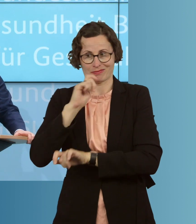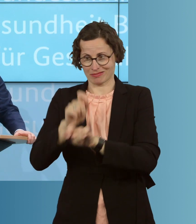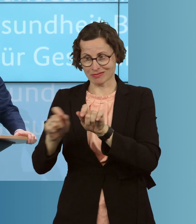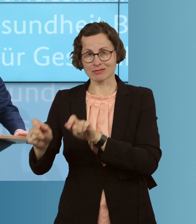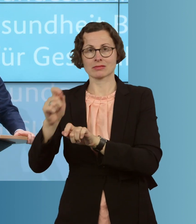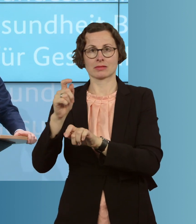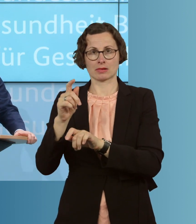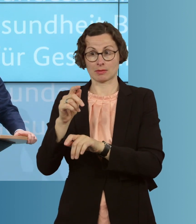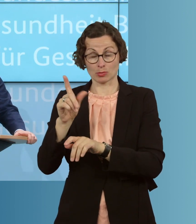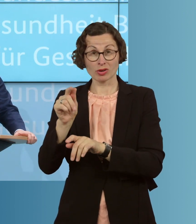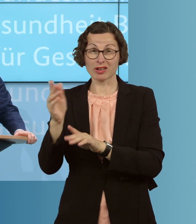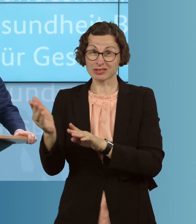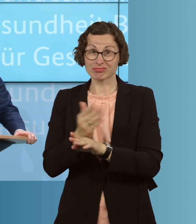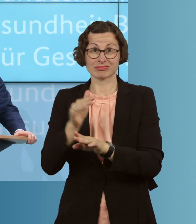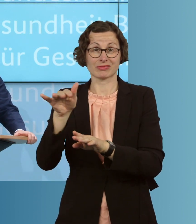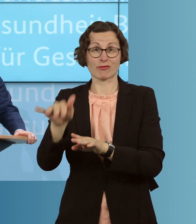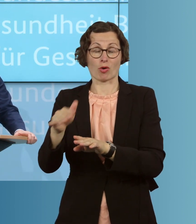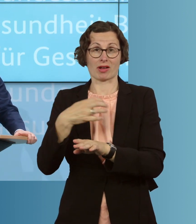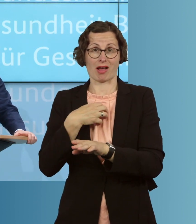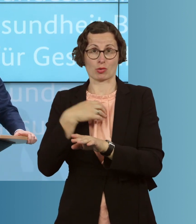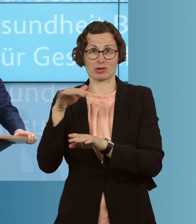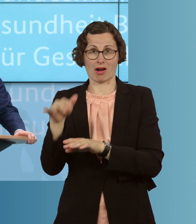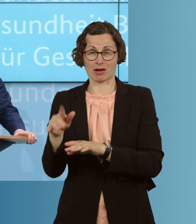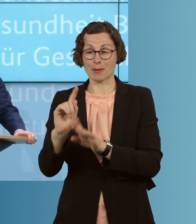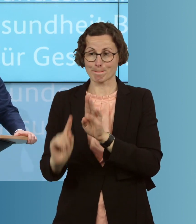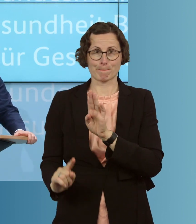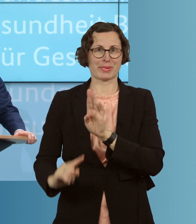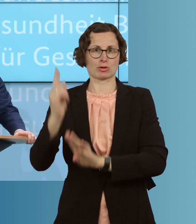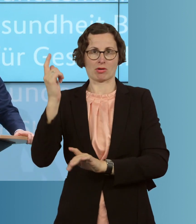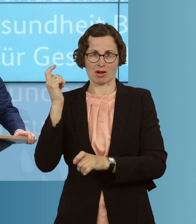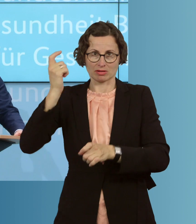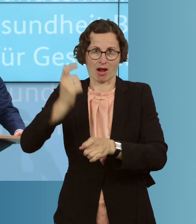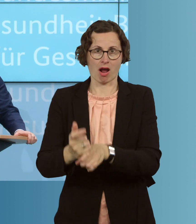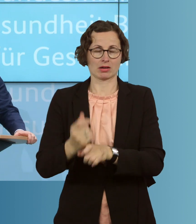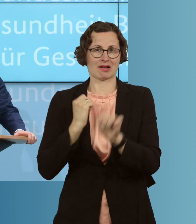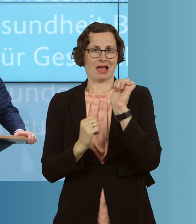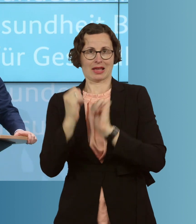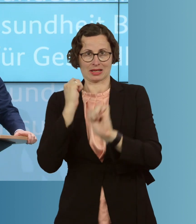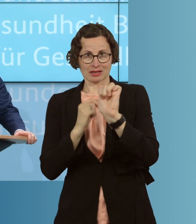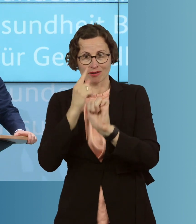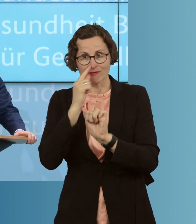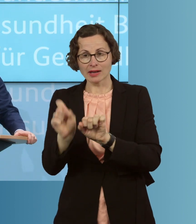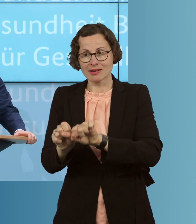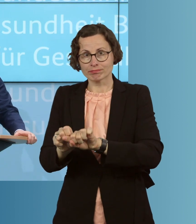die oft Vorerkrankungen haben, besonders hart betroffen sind, wenn es zu einem solchen Ausbruch in einer Pflegeeinrichtung kommt